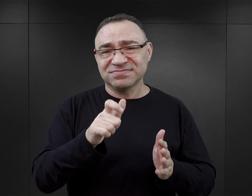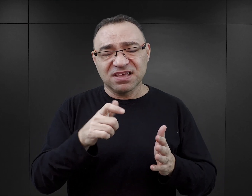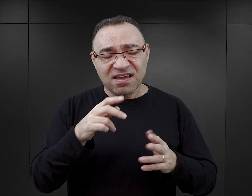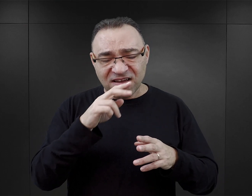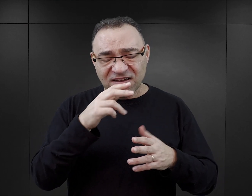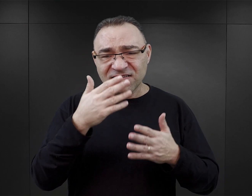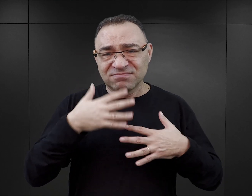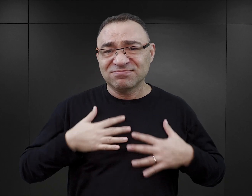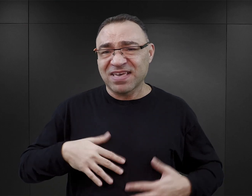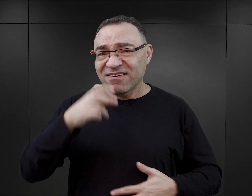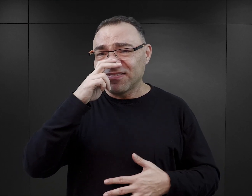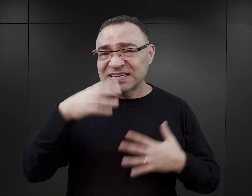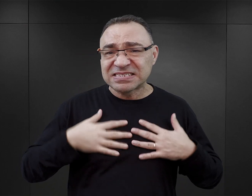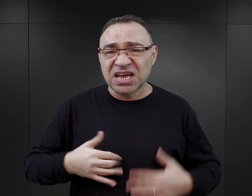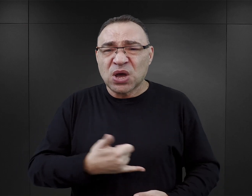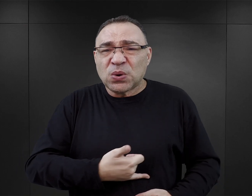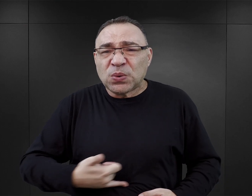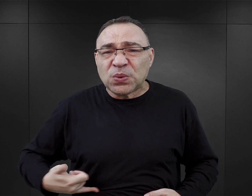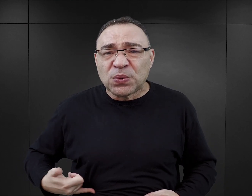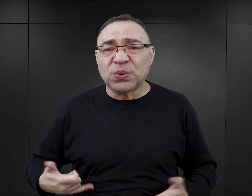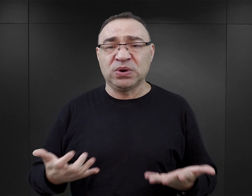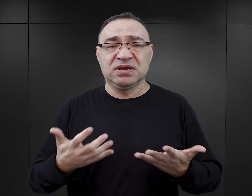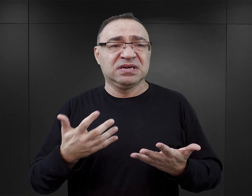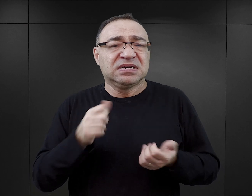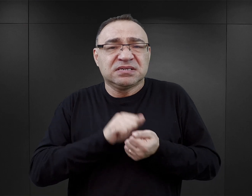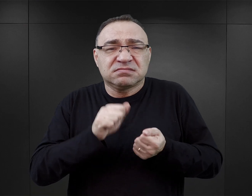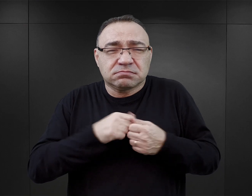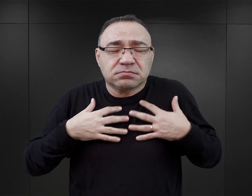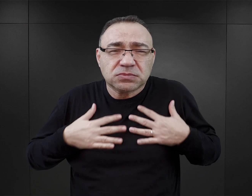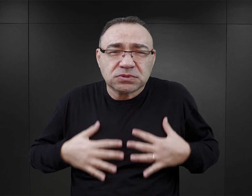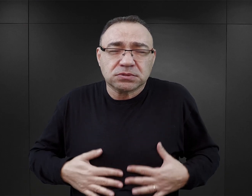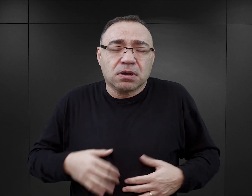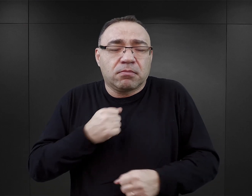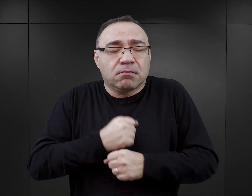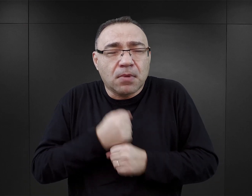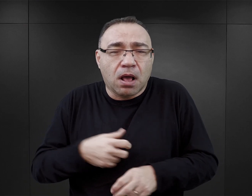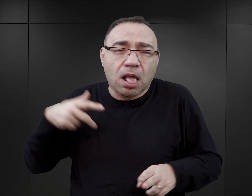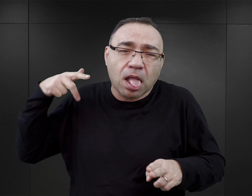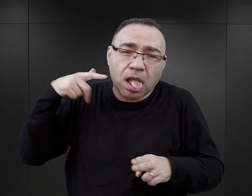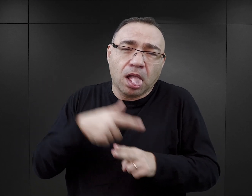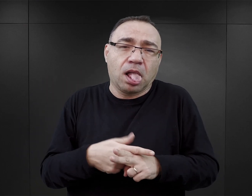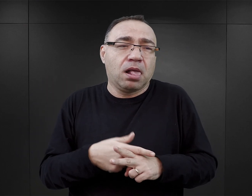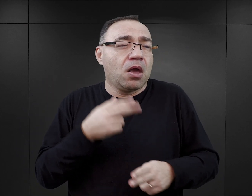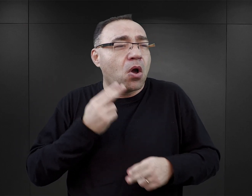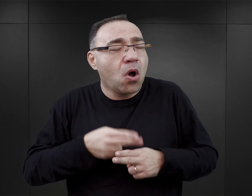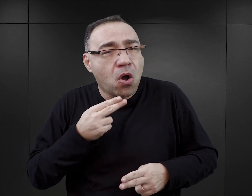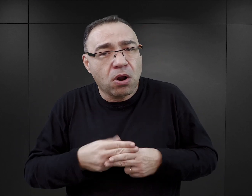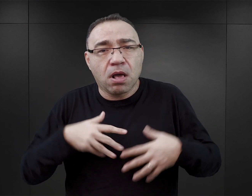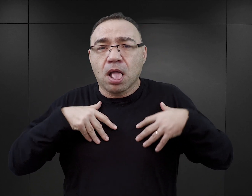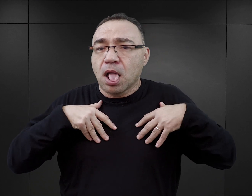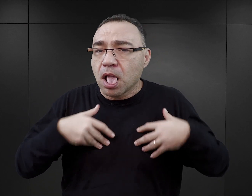stan fizyczny więźniów: wygłodzenie, wyniszczenie pracą, fatalna kondycja, choroby,